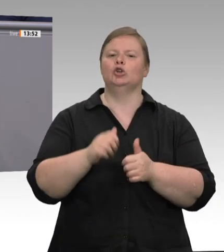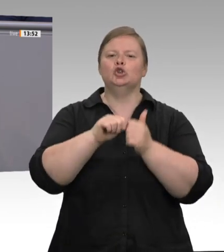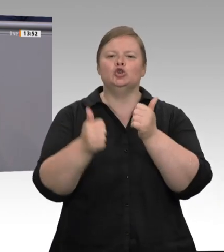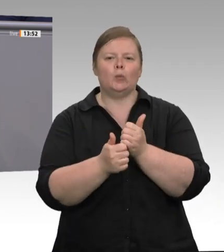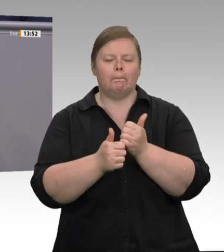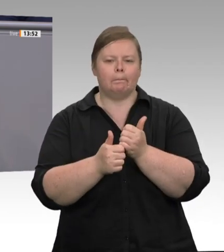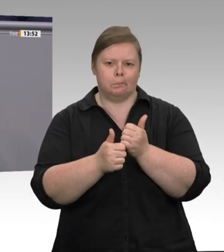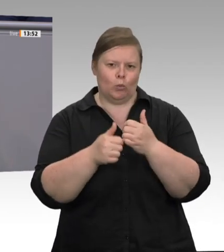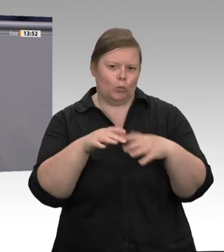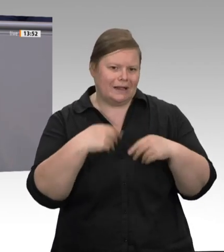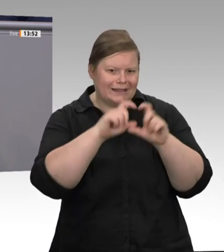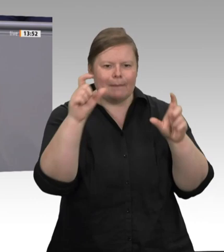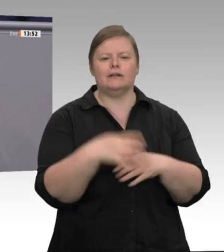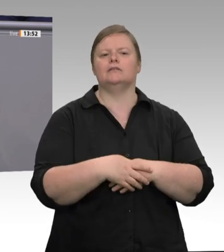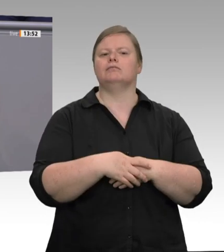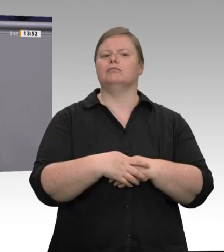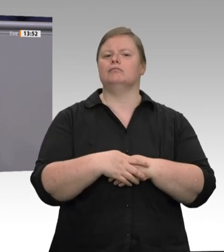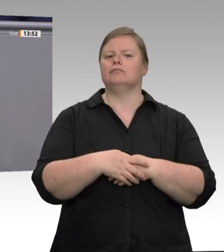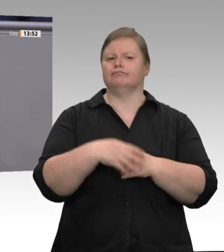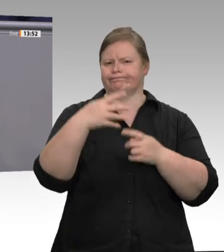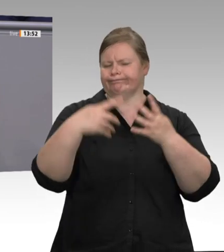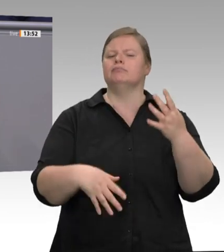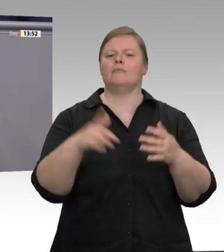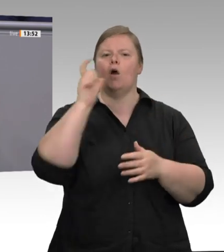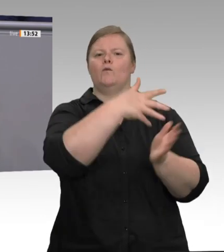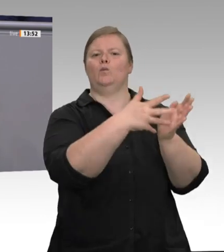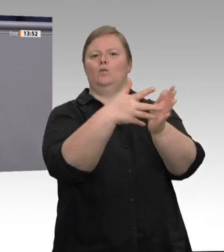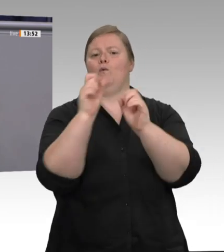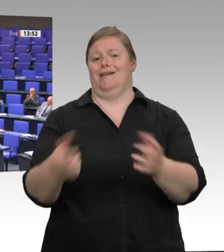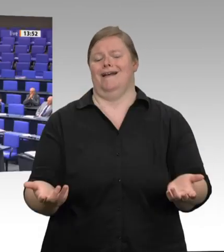gibt es endlich auch wieder gute Arbeit in der Fleischindustrie. Vielen Dank.